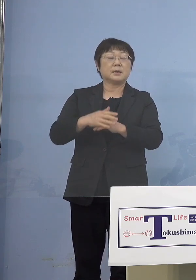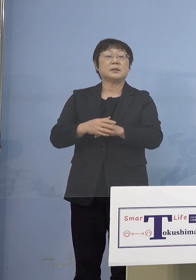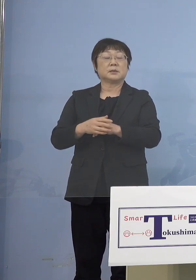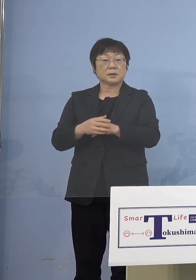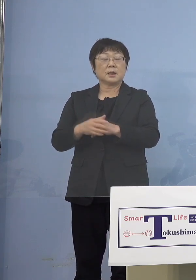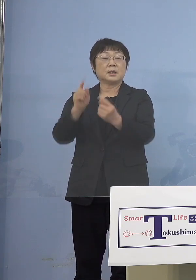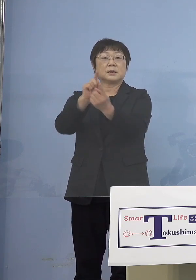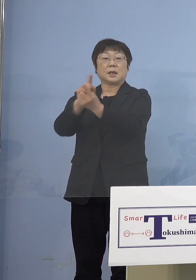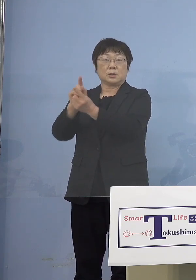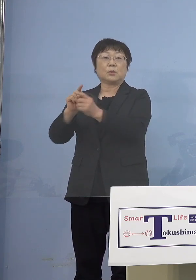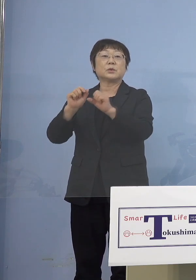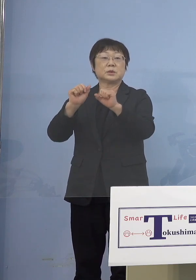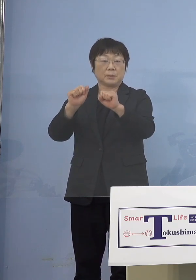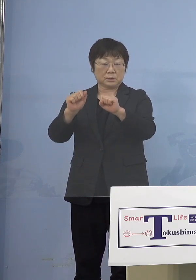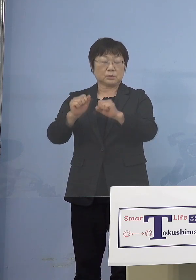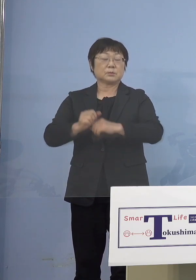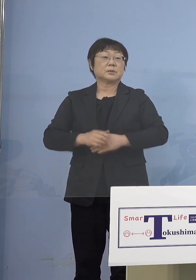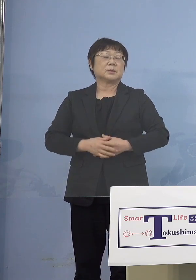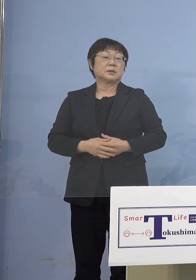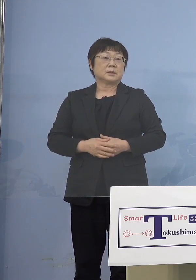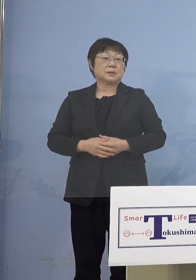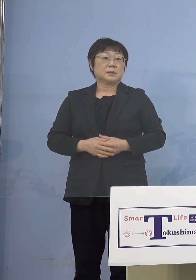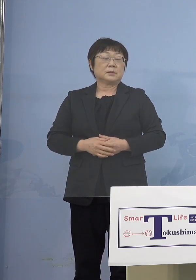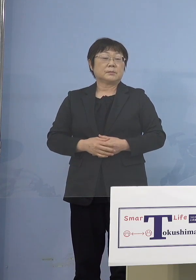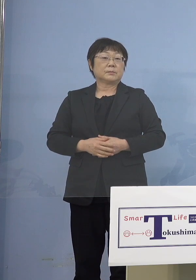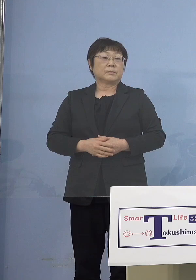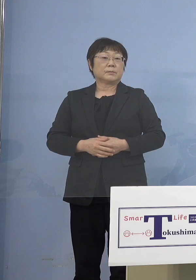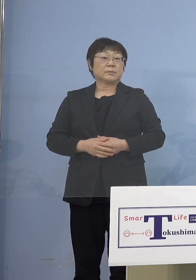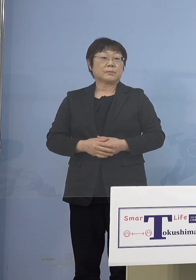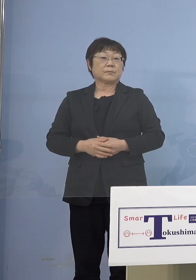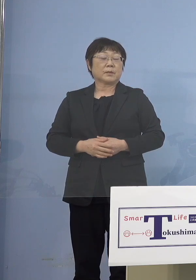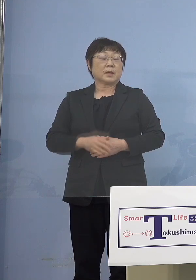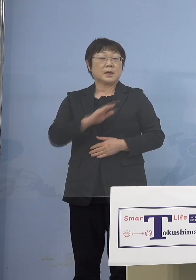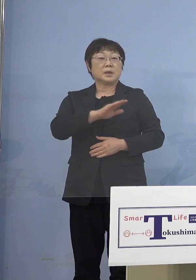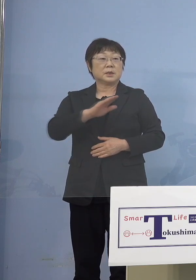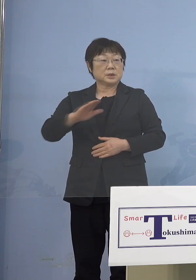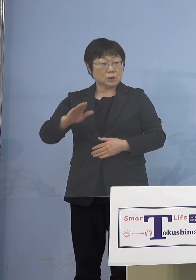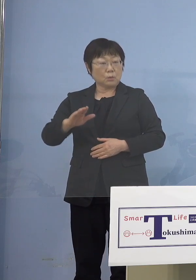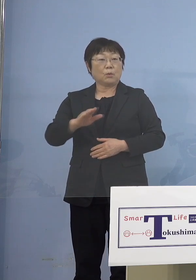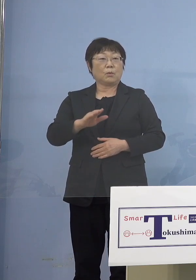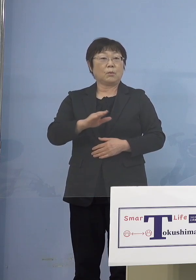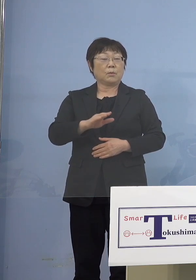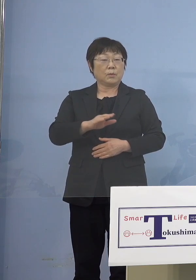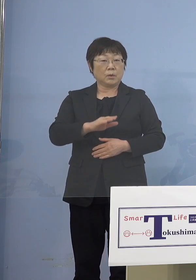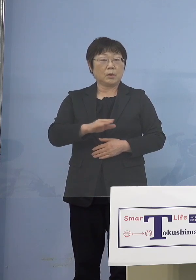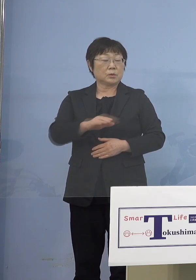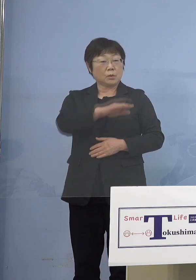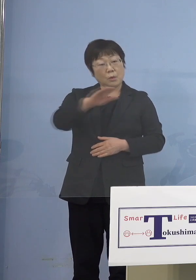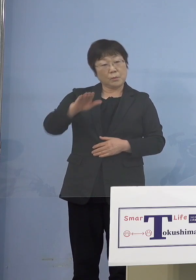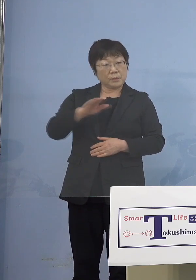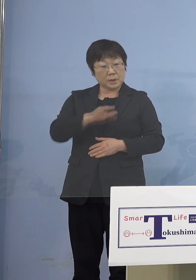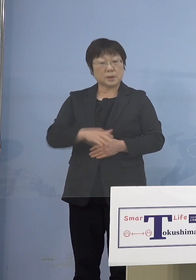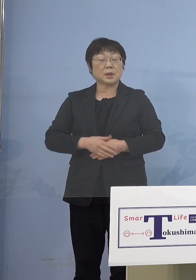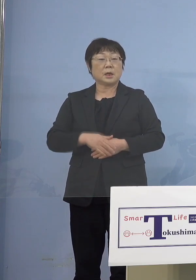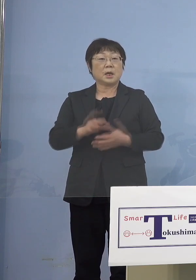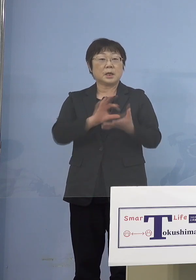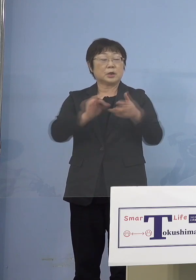対応していこうということですが 児童の皆さん方の利用施設ということで